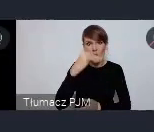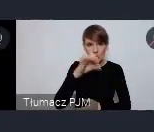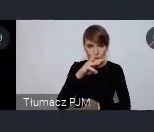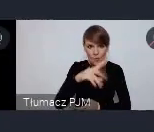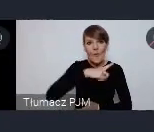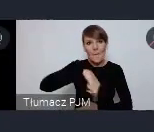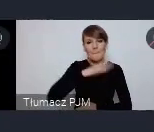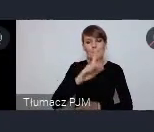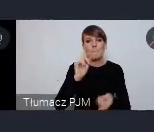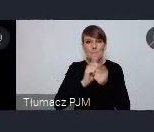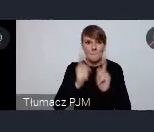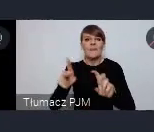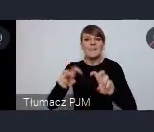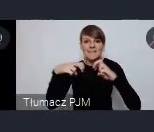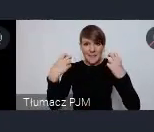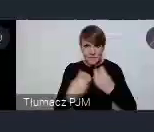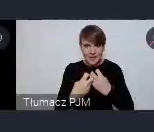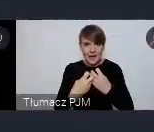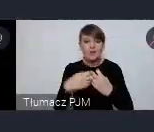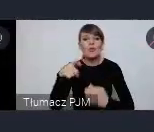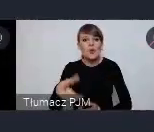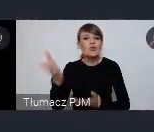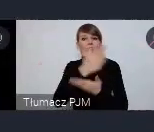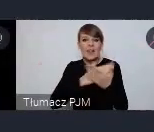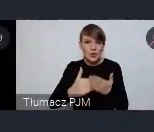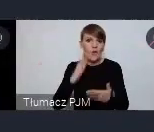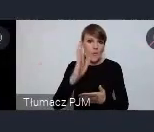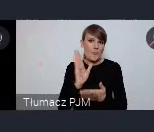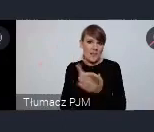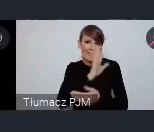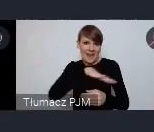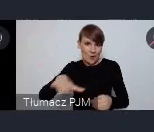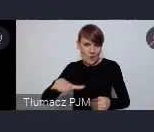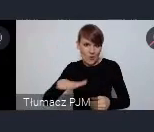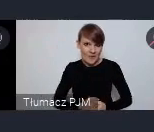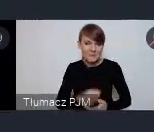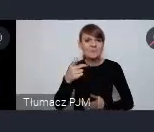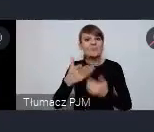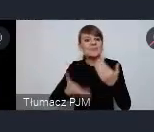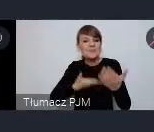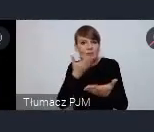które będzie seminarium właściwie częściowo międzynarodowym, ponieważ wniosek o przeprowadzenie tego seminarium